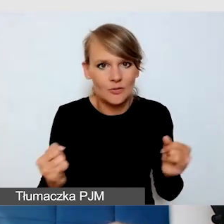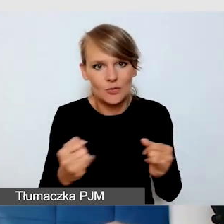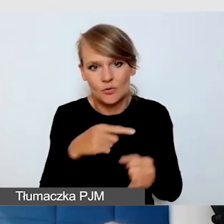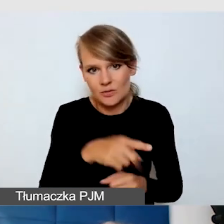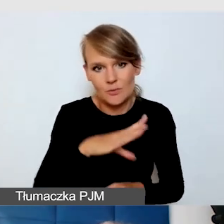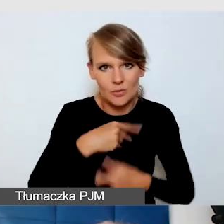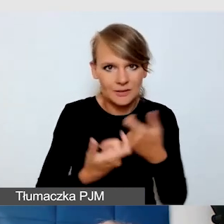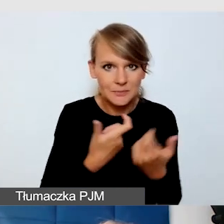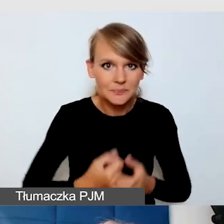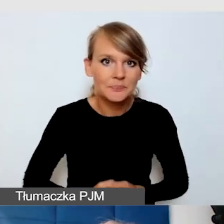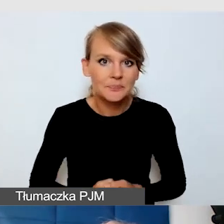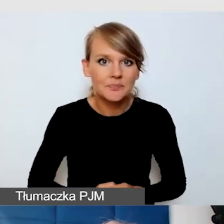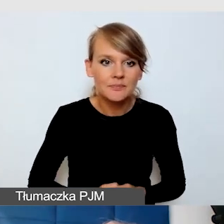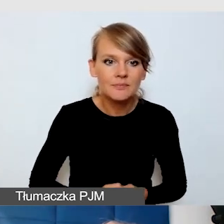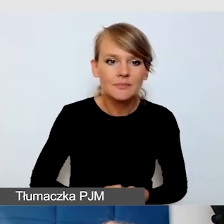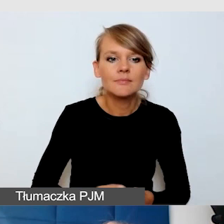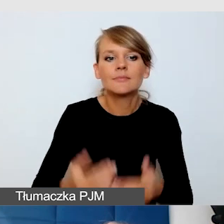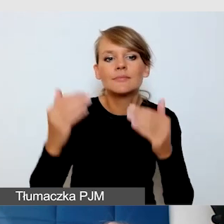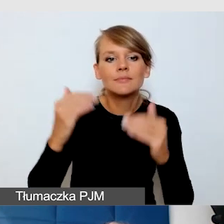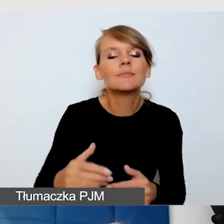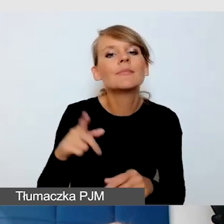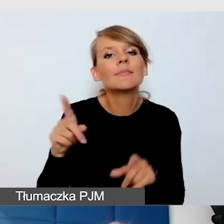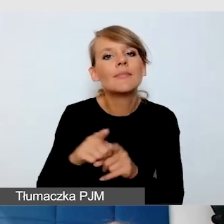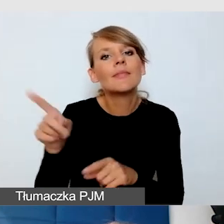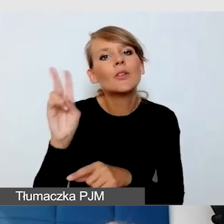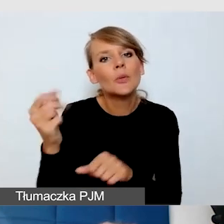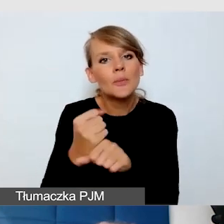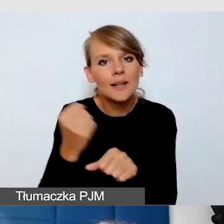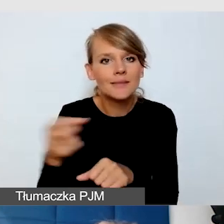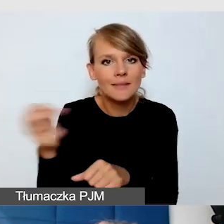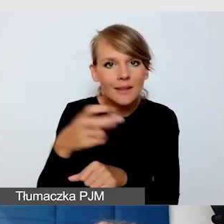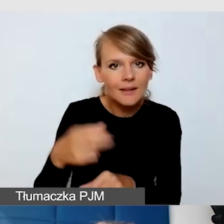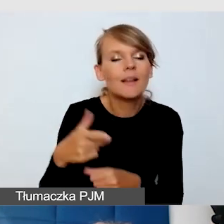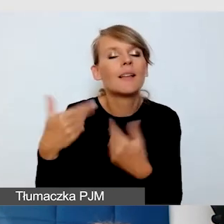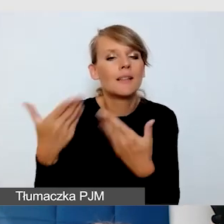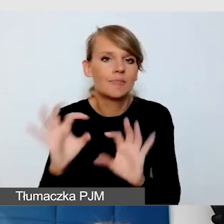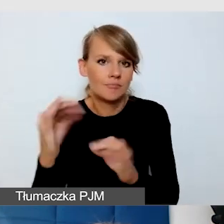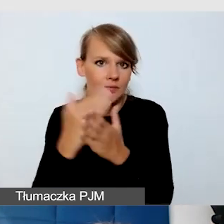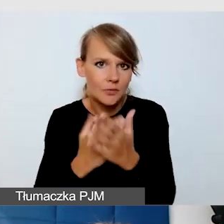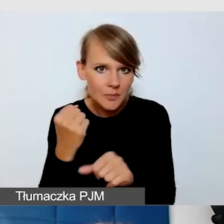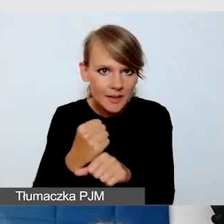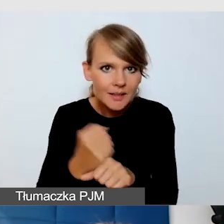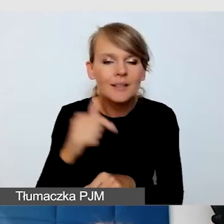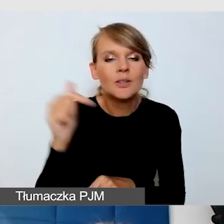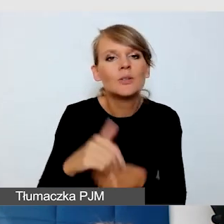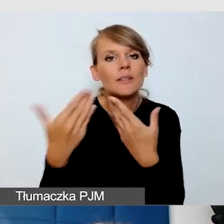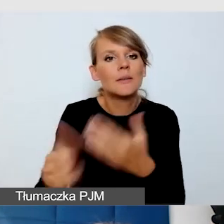Komfort pracy napisowców. Materiały, program wydarzenia, zawsze trzeba zadbać, żeby to docierało.